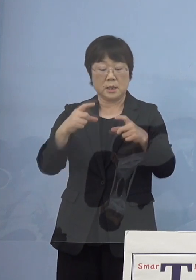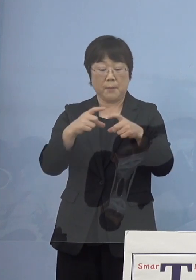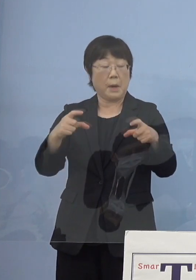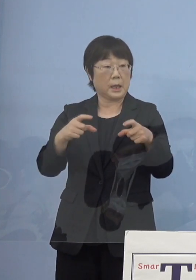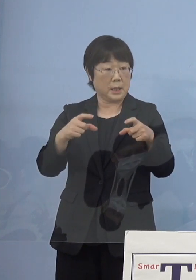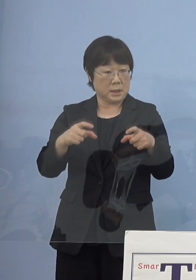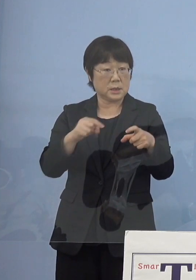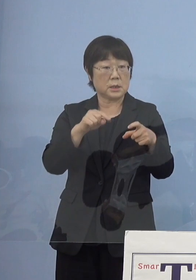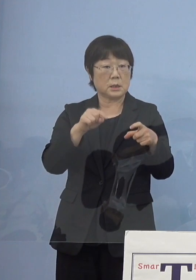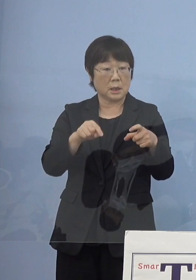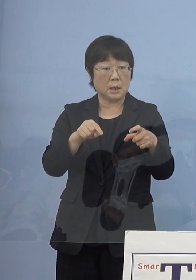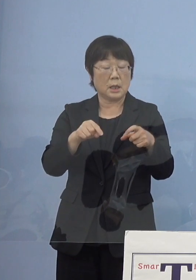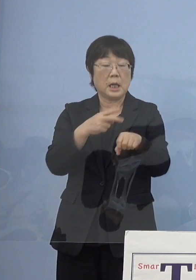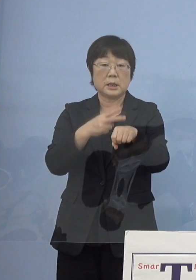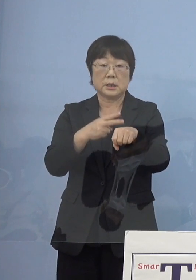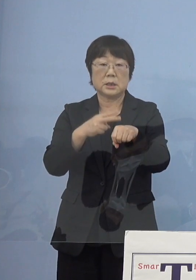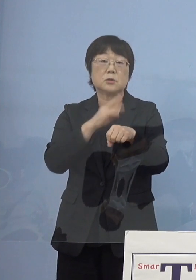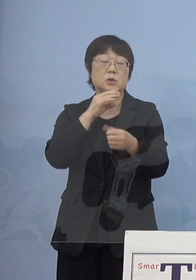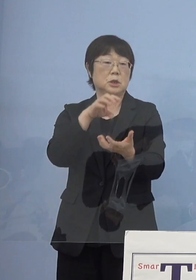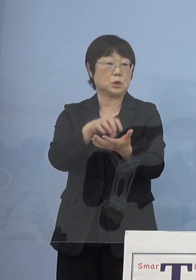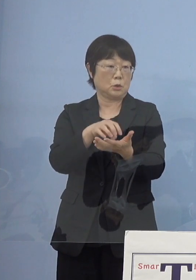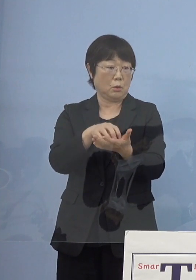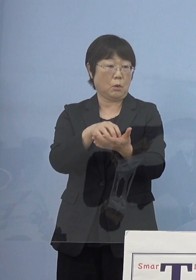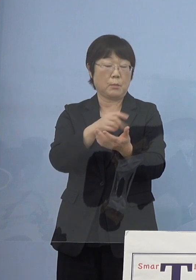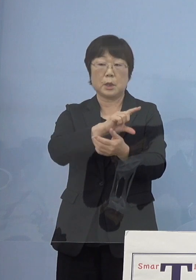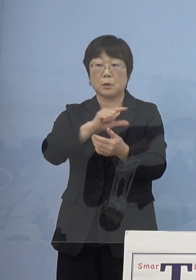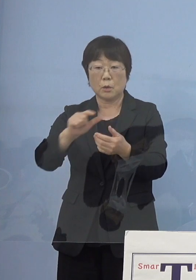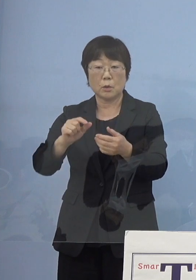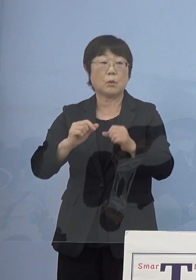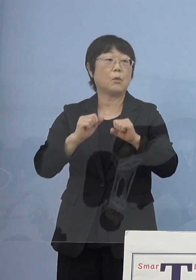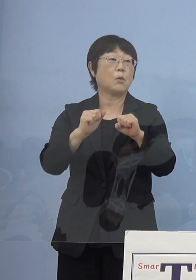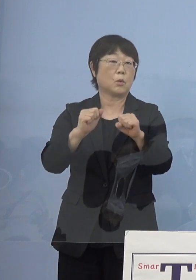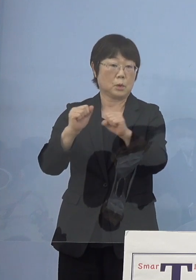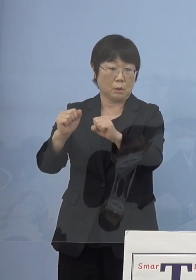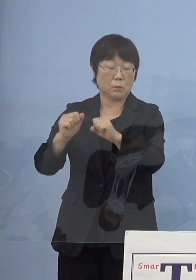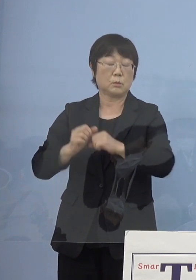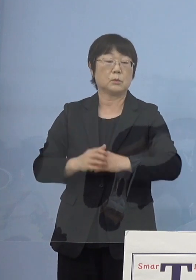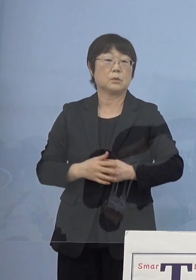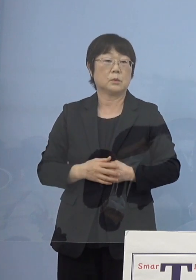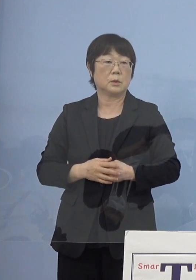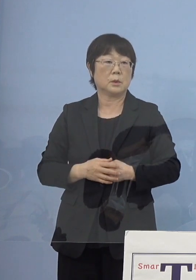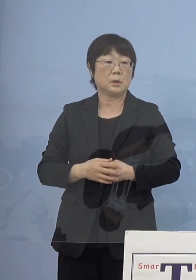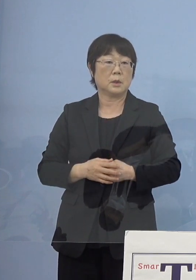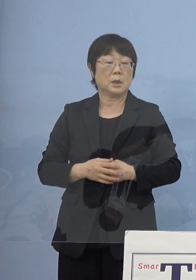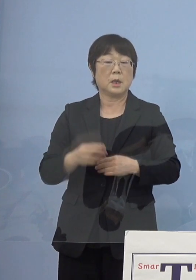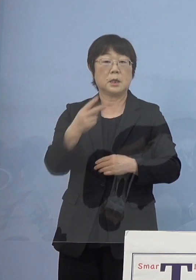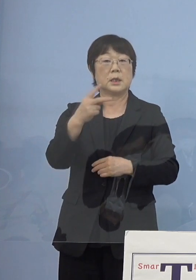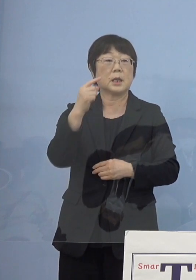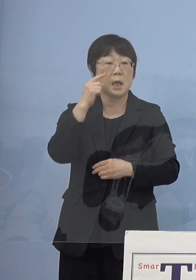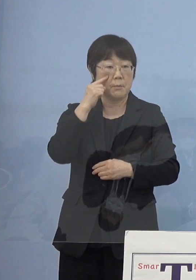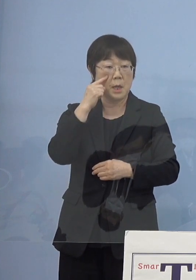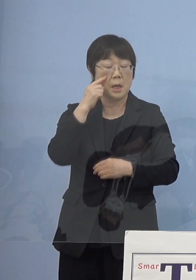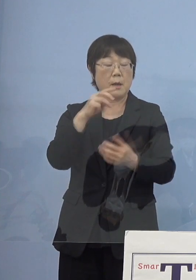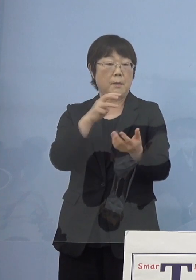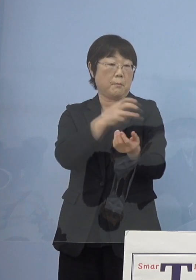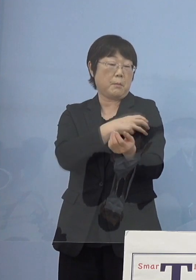その技術実証これも様々行っている そして2度打ち終えた証明